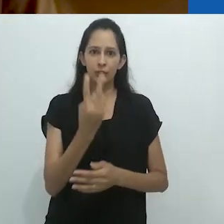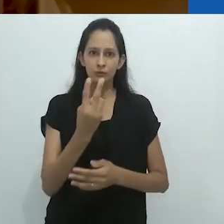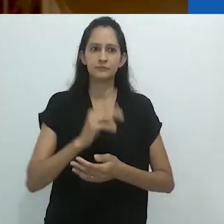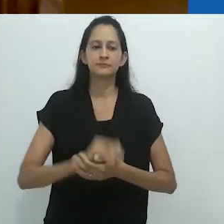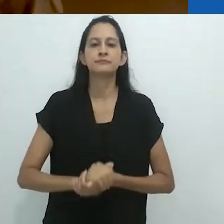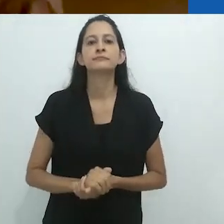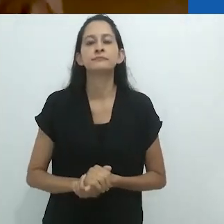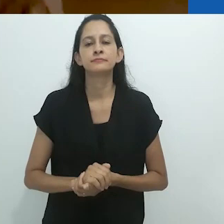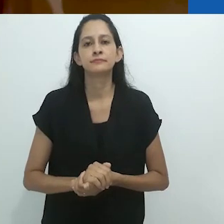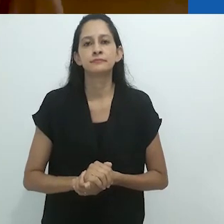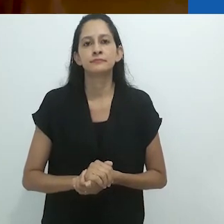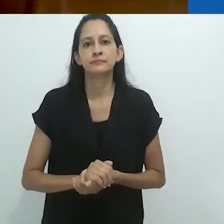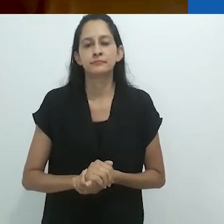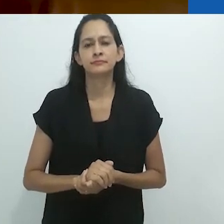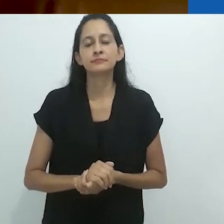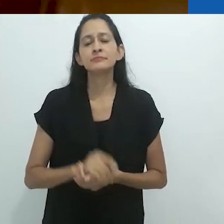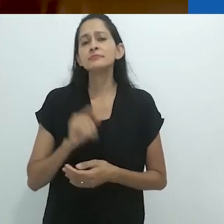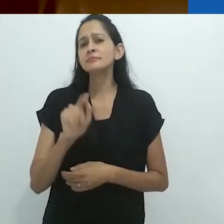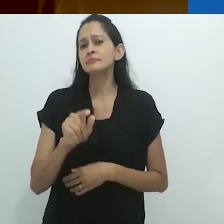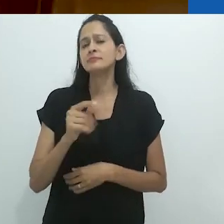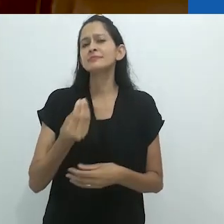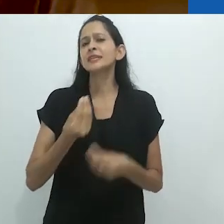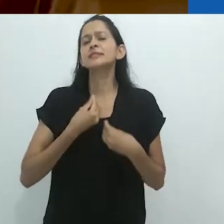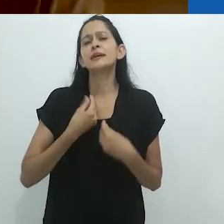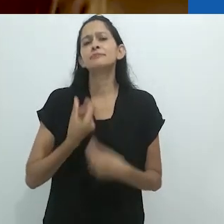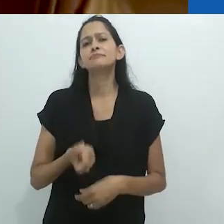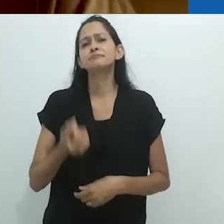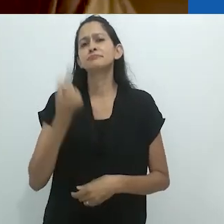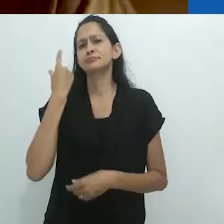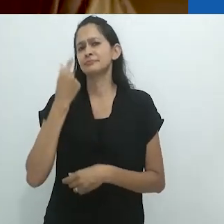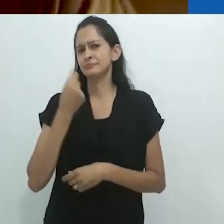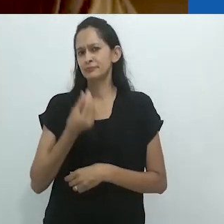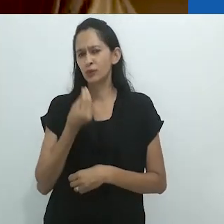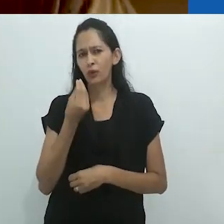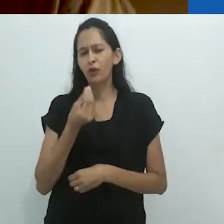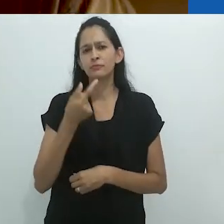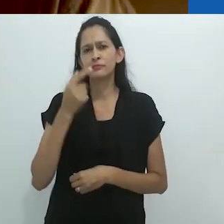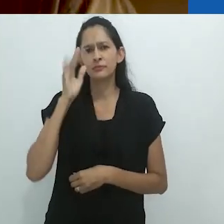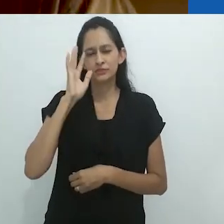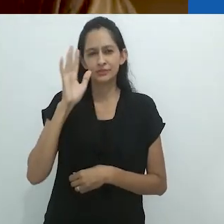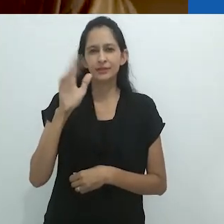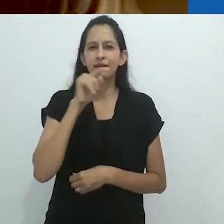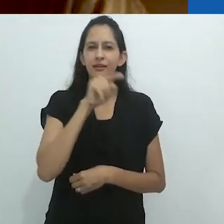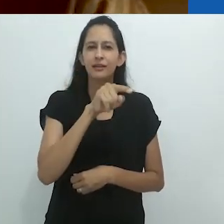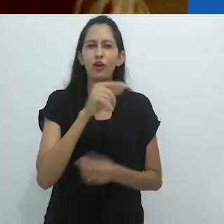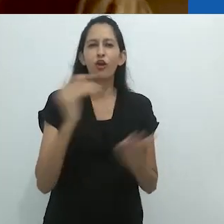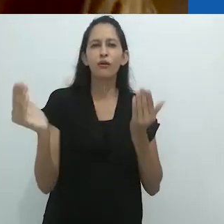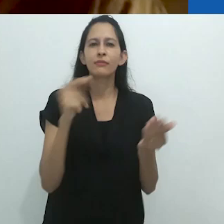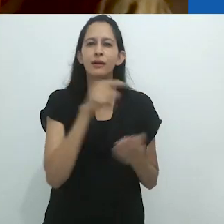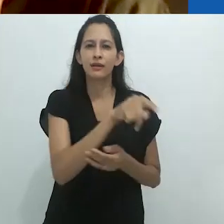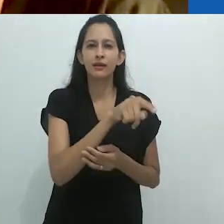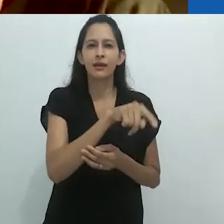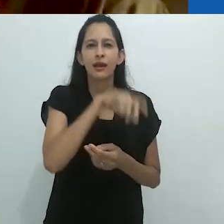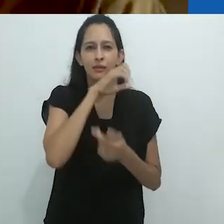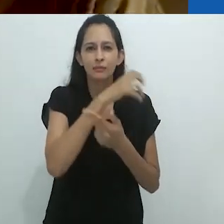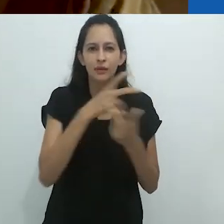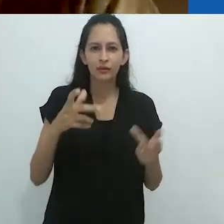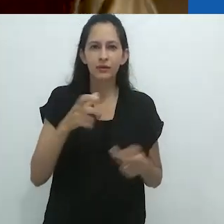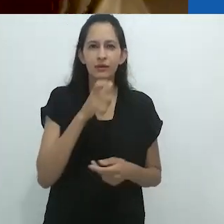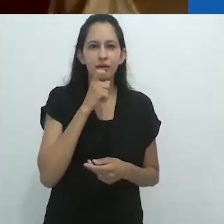O que estranhamente me leva às garras mortais do tamanduá.